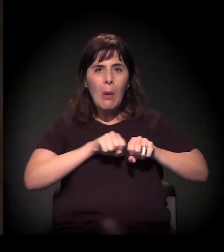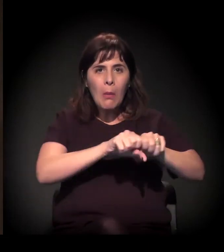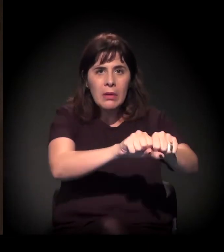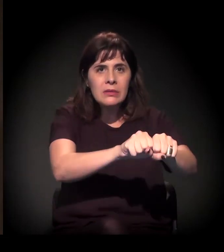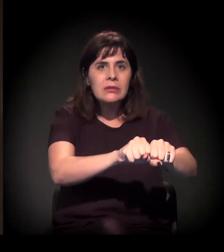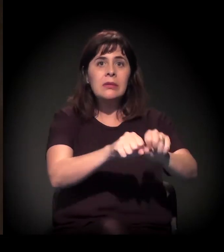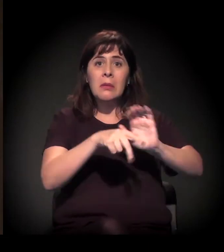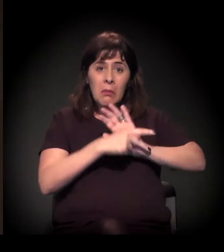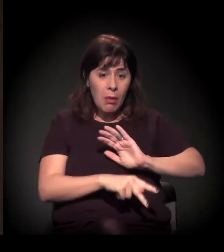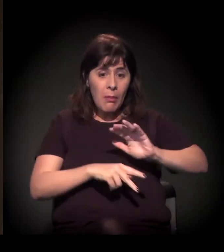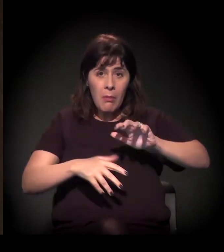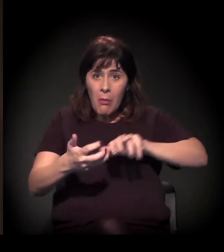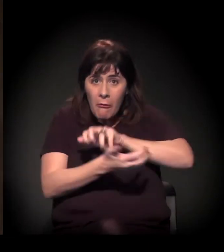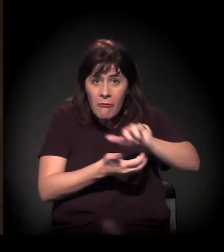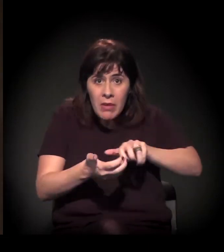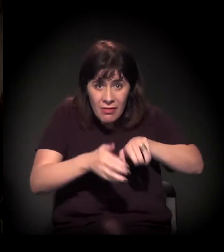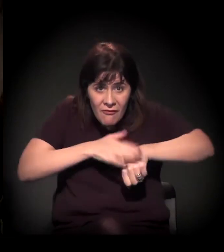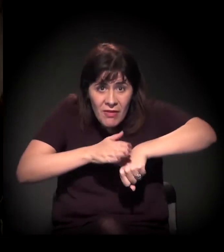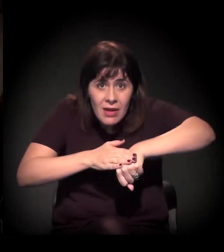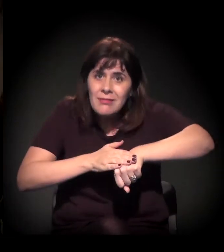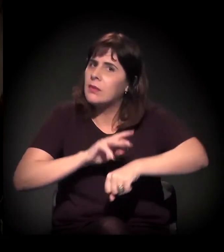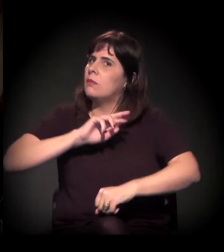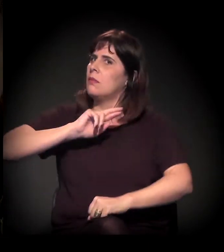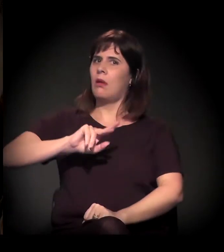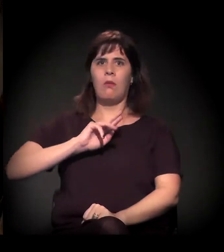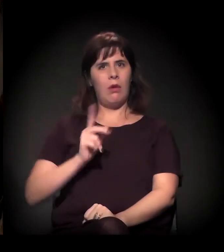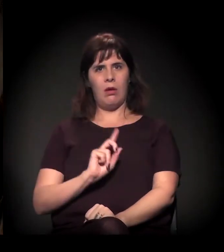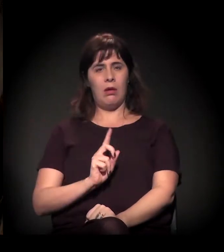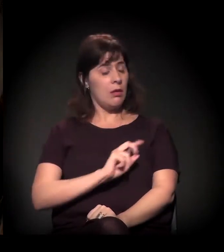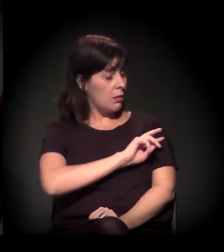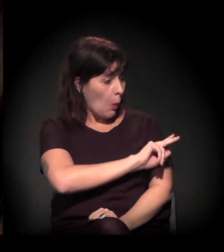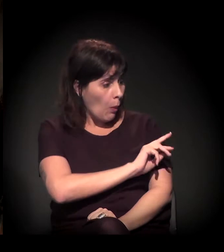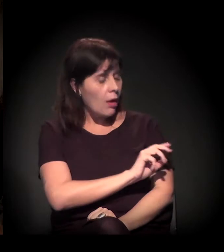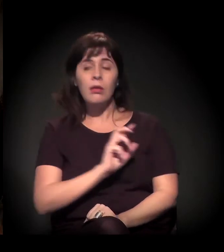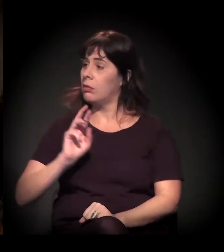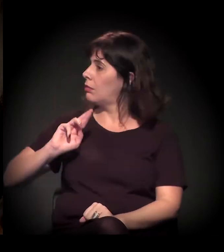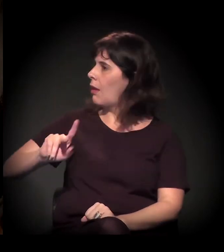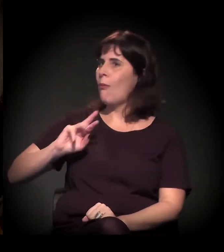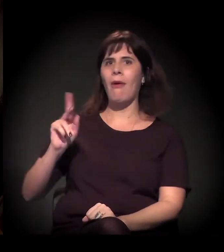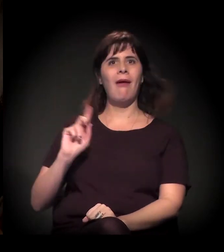é feita pelos movimentos. Não é. Não é? Não, de jeito nenhum. Longe disso.